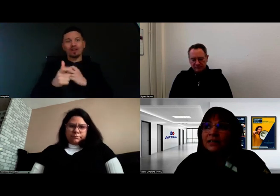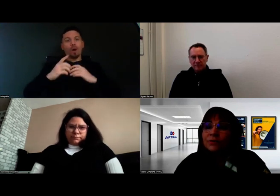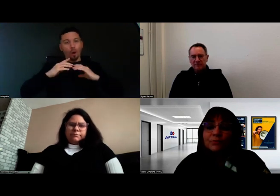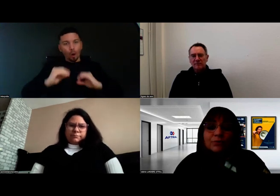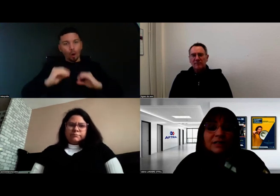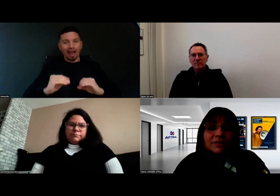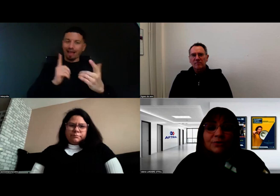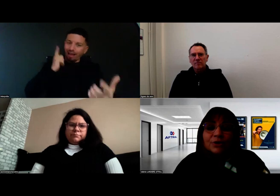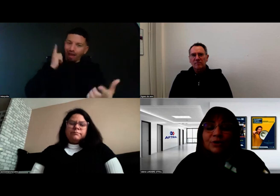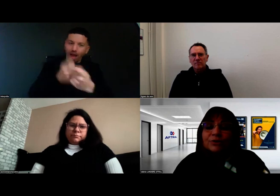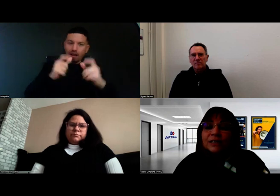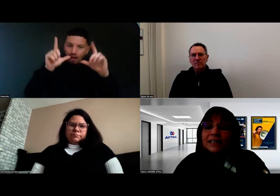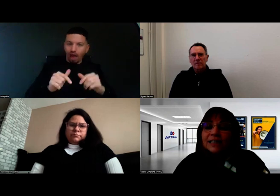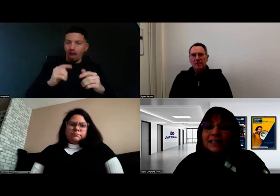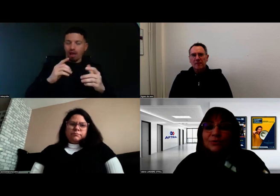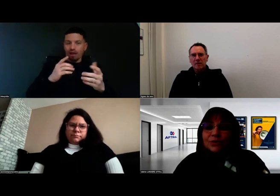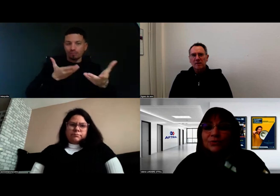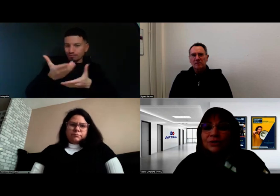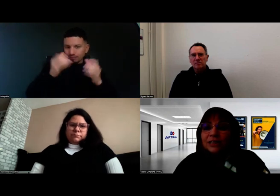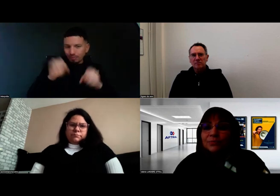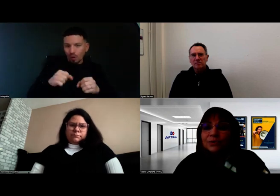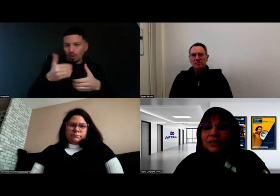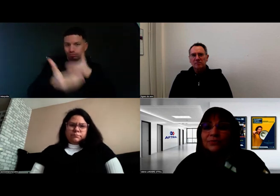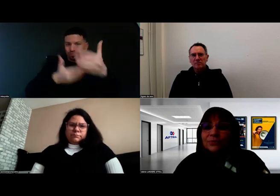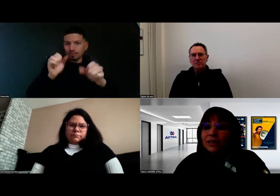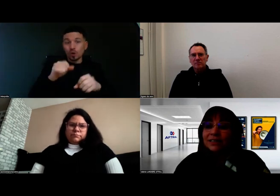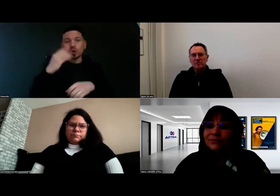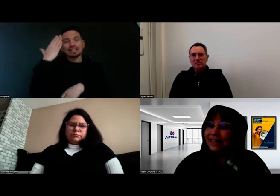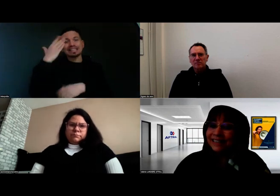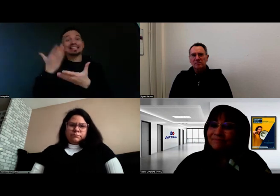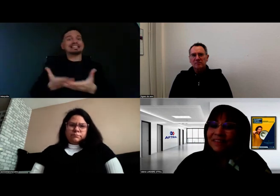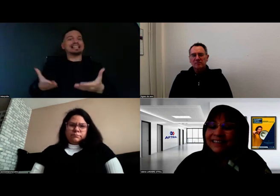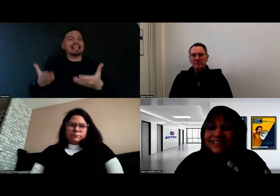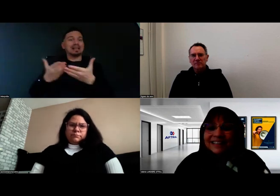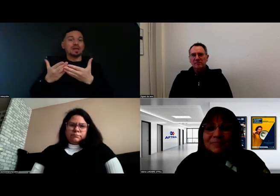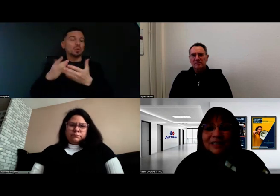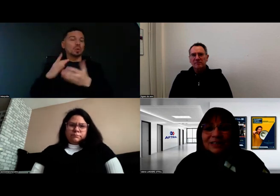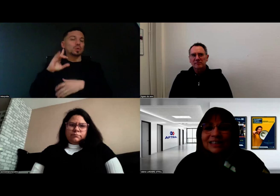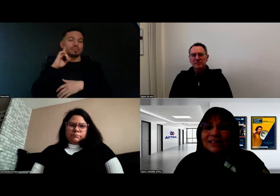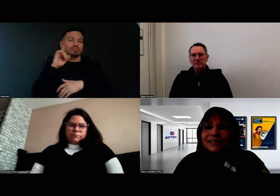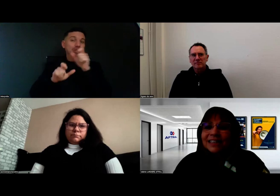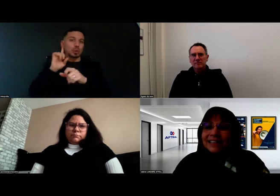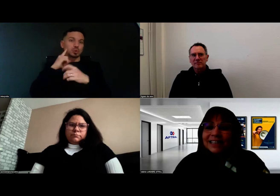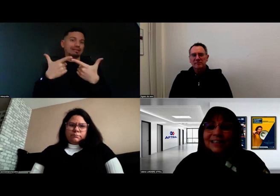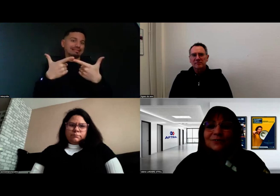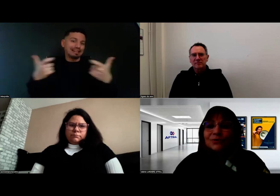Vous le savez Aurore, il y a des situations de handicap auditif très variées. Il y a des personnes qui savent lire et écrire,